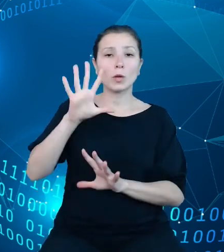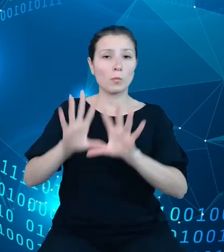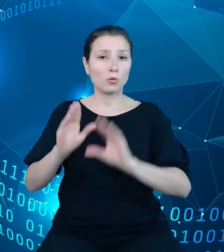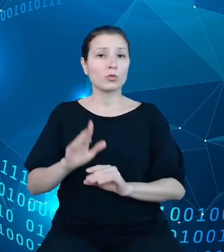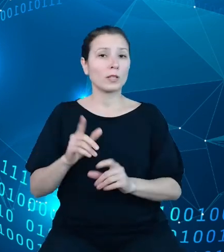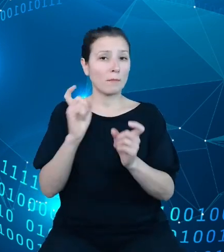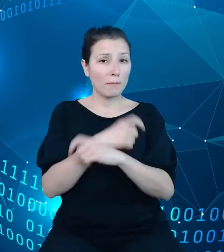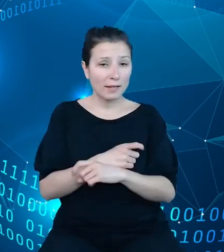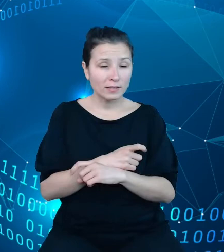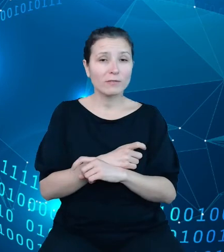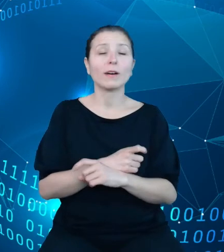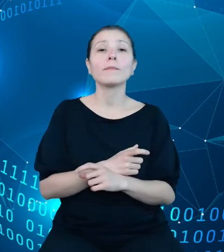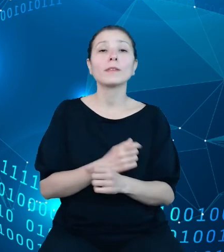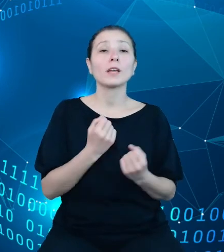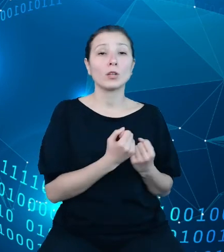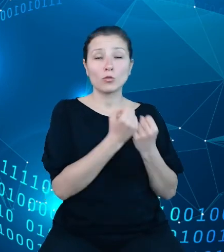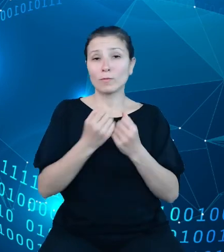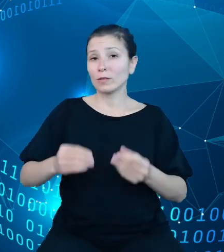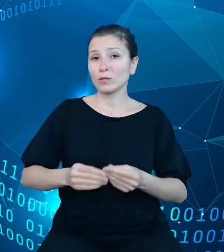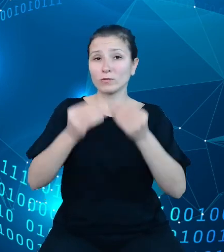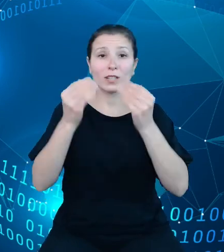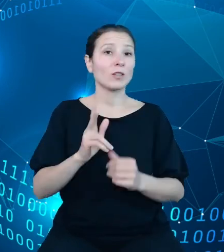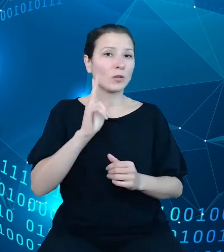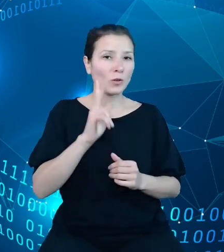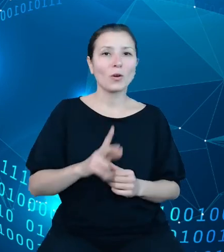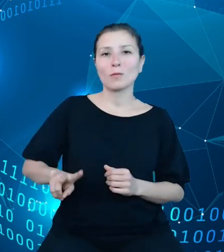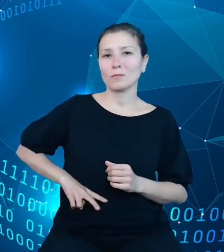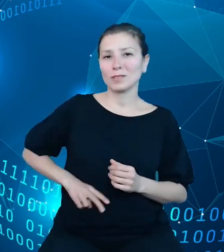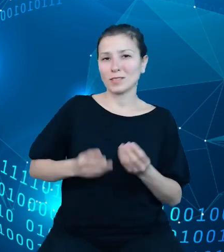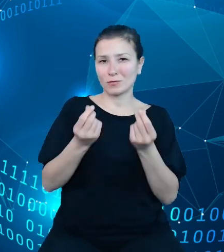rozwijany jest przez Ministerstwo Finansów, stąd właśnie jego trzecia wersja.